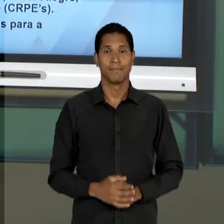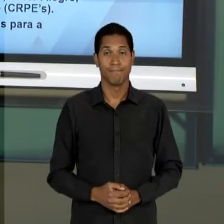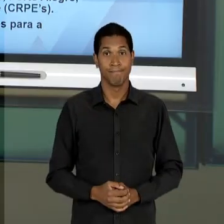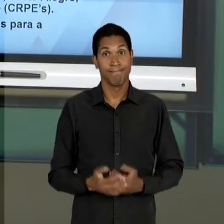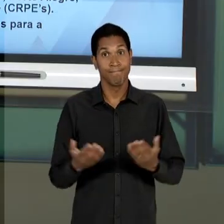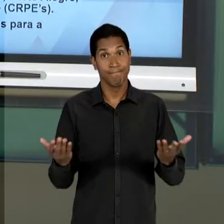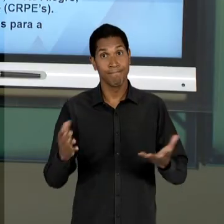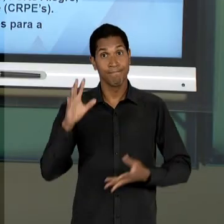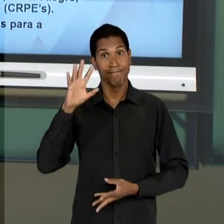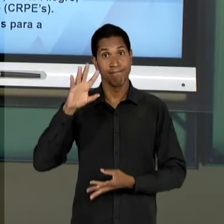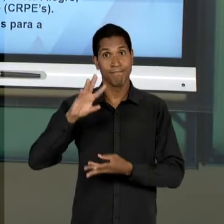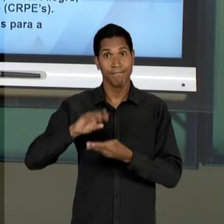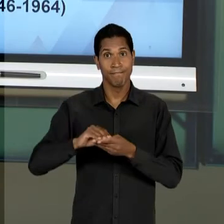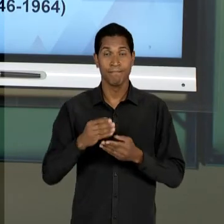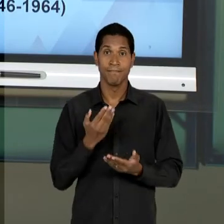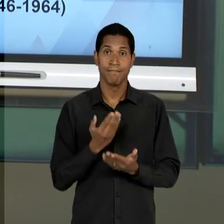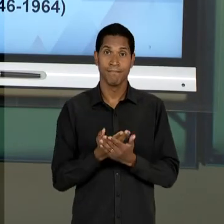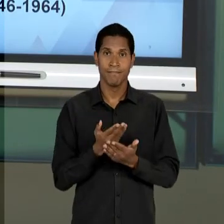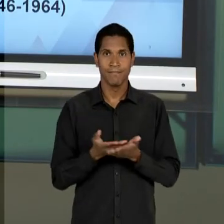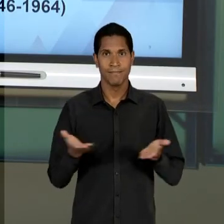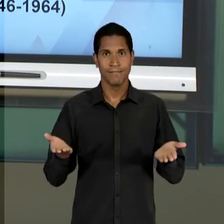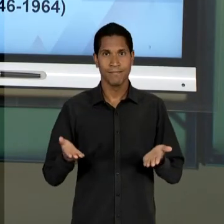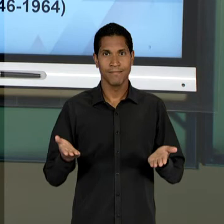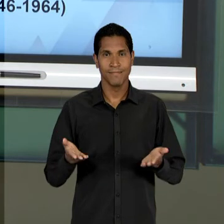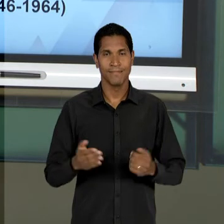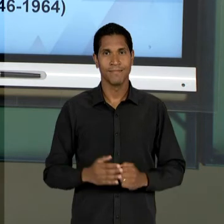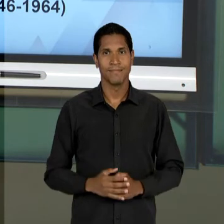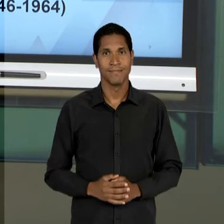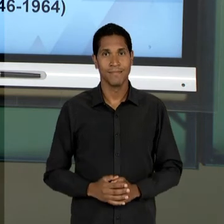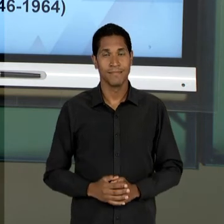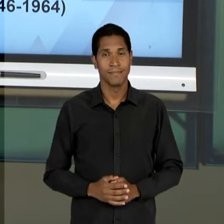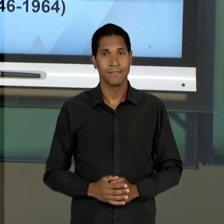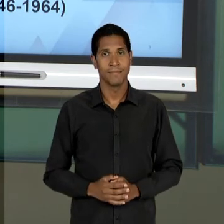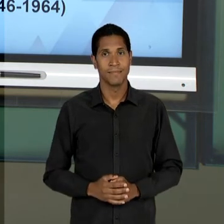TERMINAMOS A AULA DE HOJE E NA SEMANA SEGUINTE